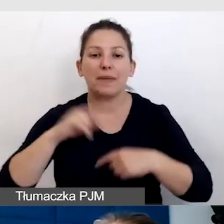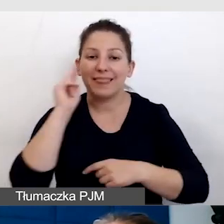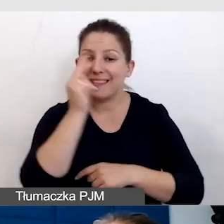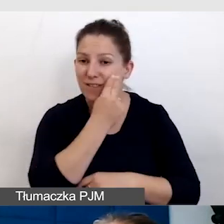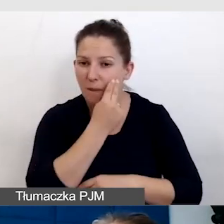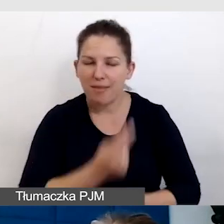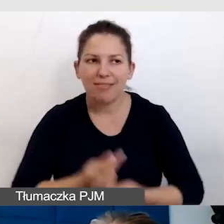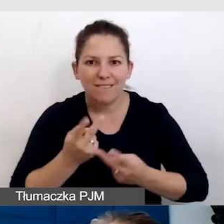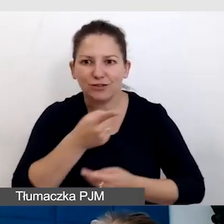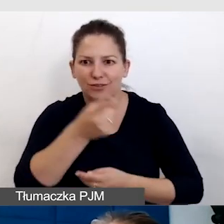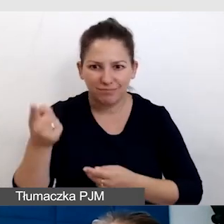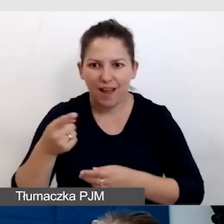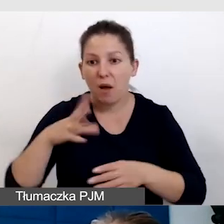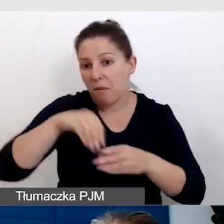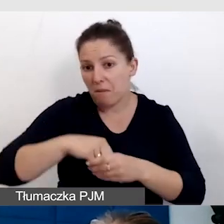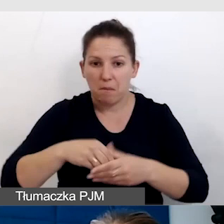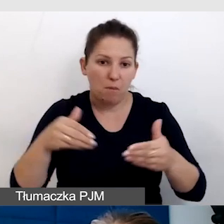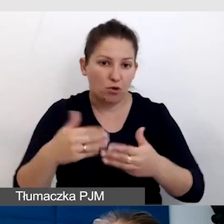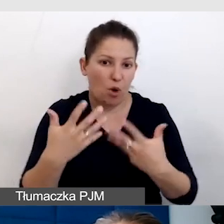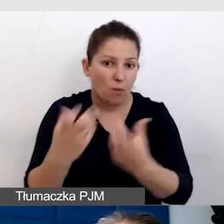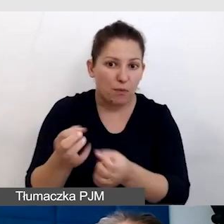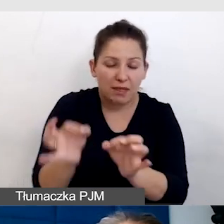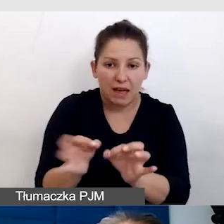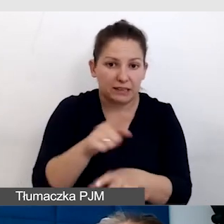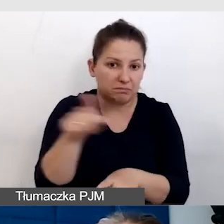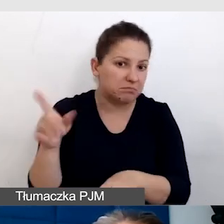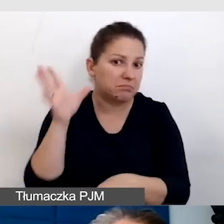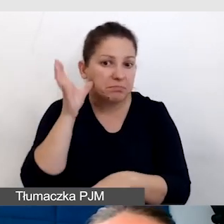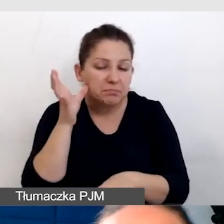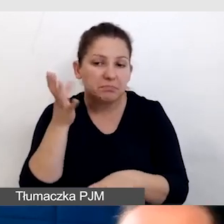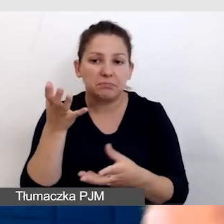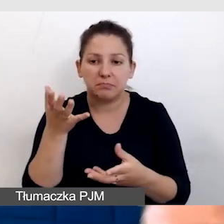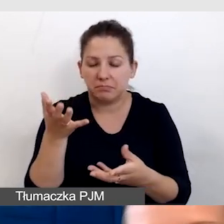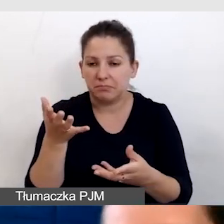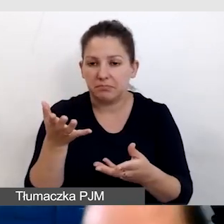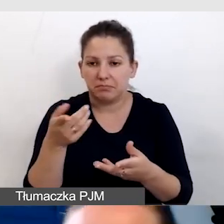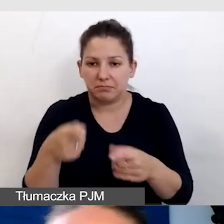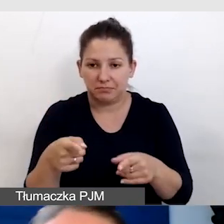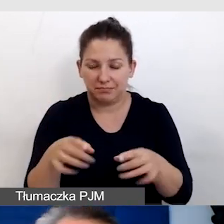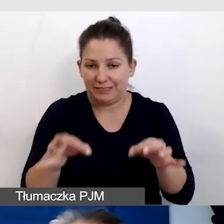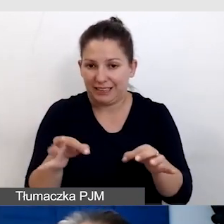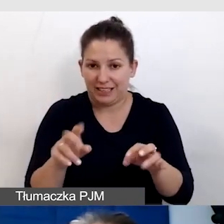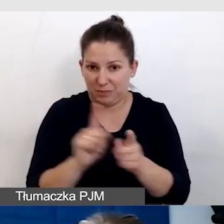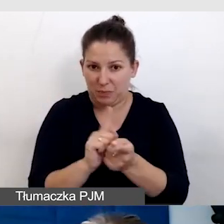które może są wśród odbiorców tego spotkania na żywo